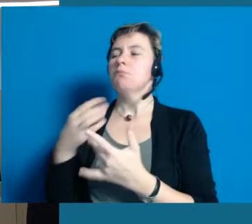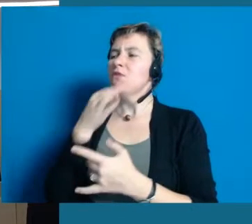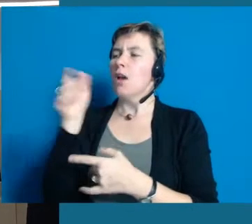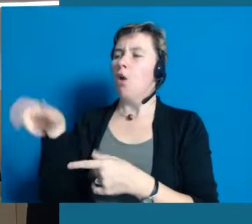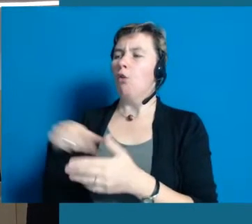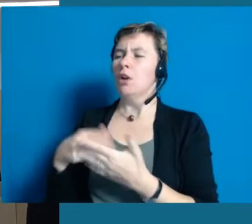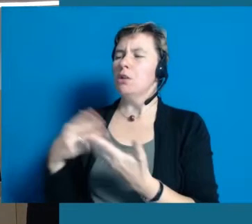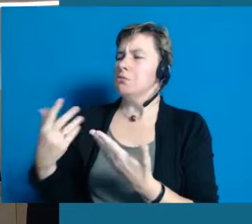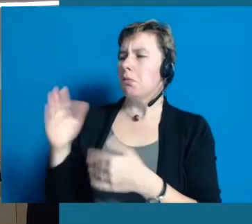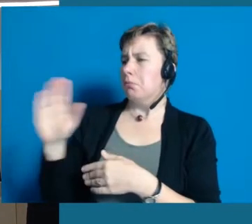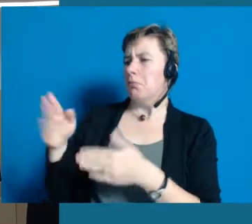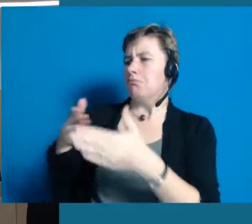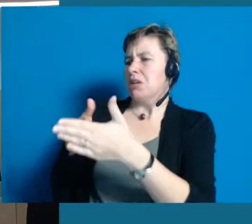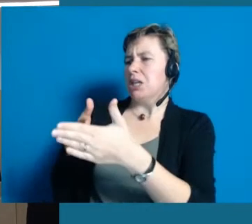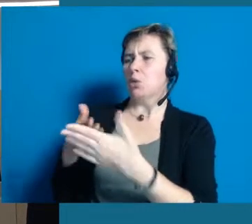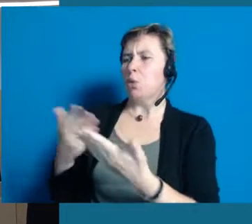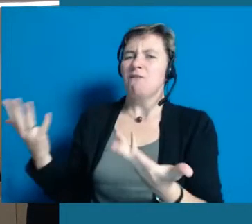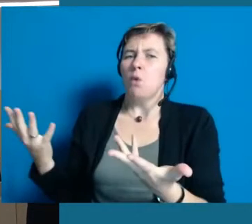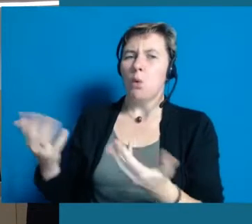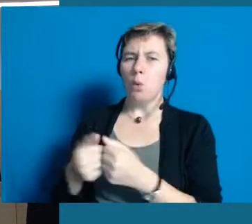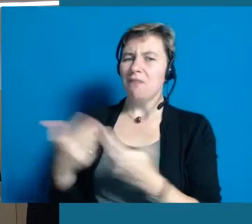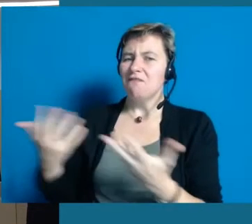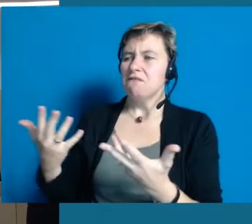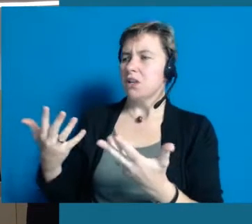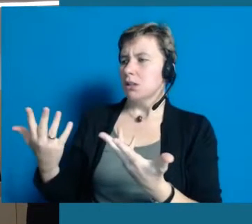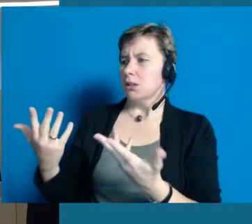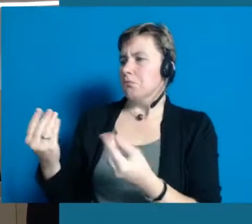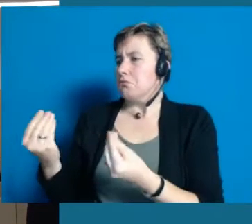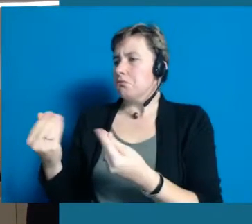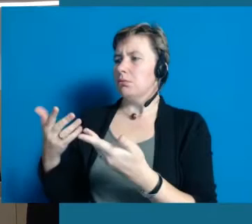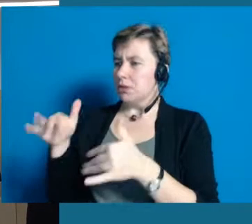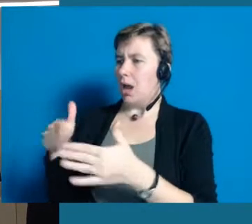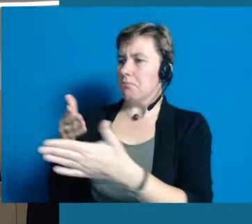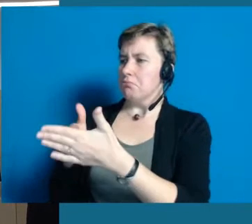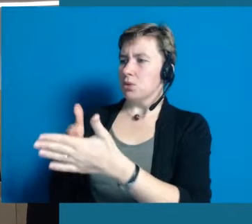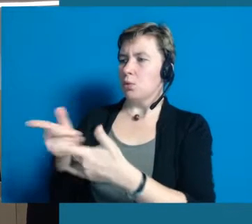Und dann überlegt derjenige, der auf der Couch sitzt, was behindert mich denn eigentlich?